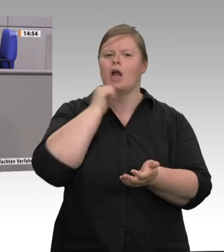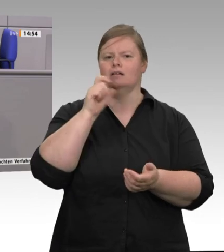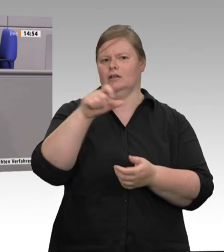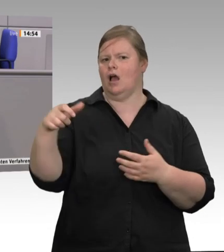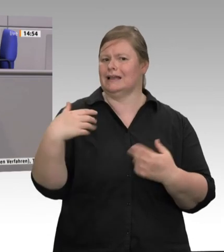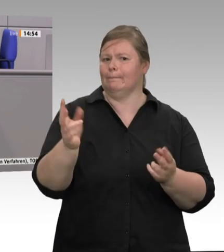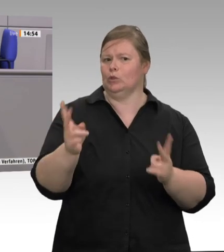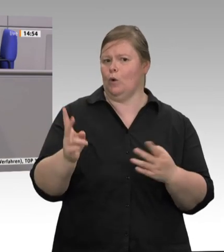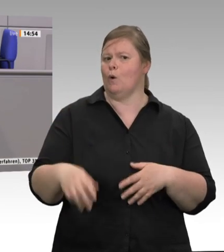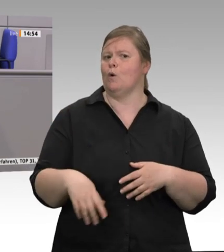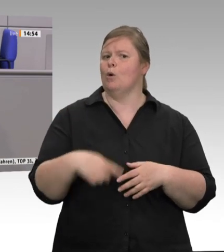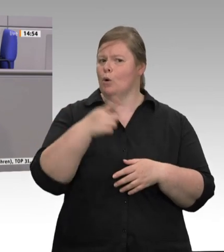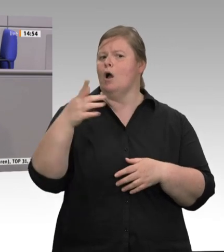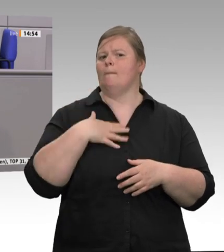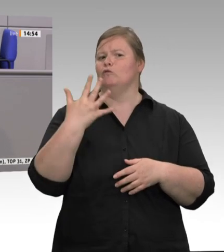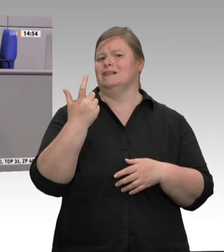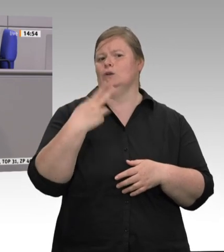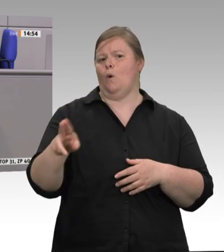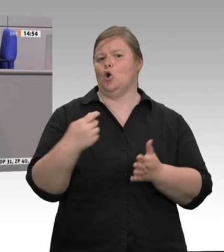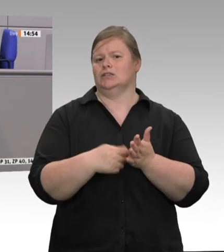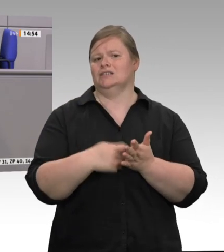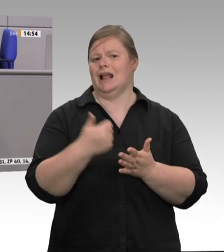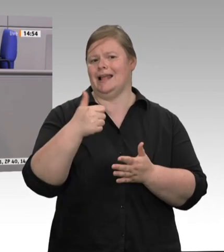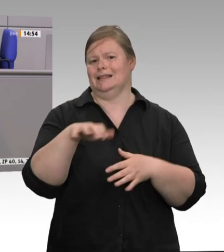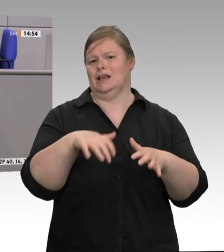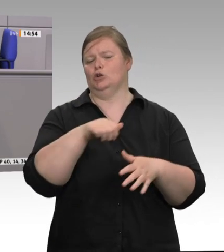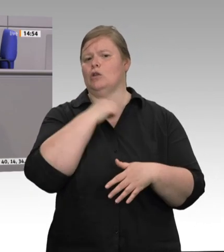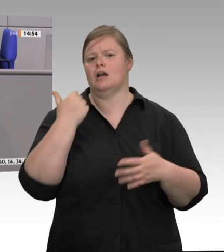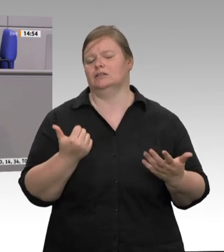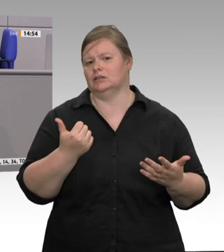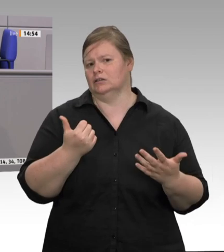im Wesentlichen auf dem Rücken der Werkvertragsarbeitnehmer aus Rumänien und Bulgarien ausgetragen wird, liebe Kolleginnen und Kollegen?